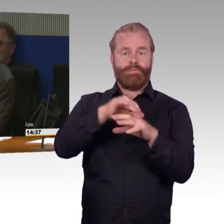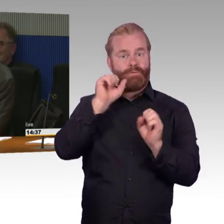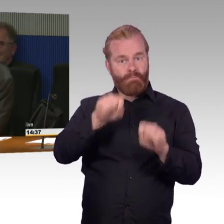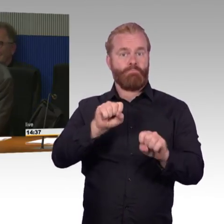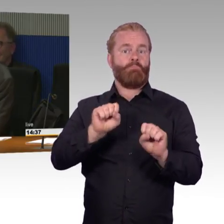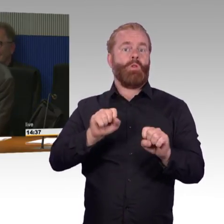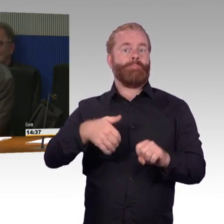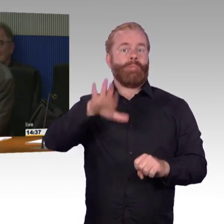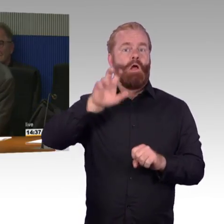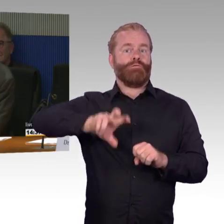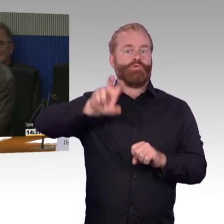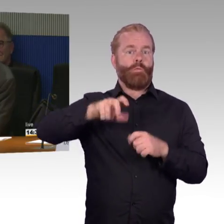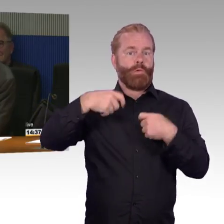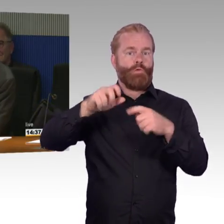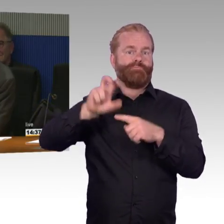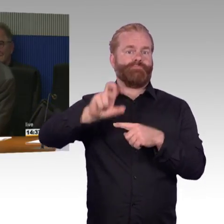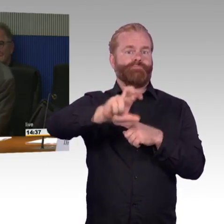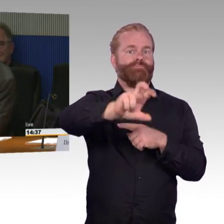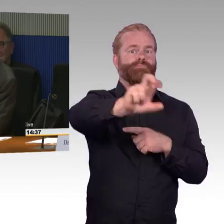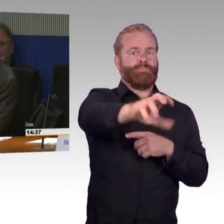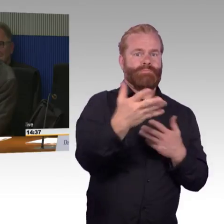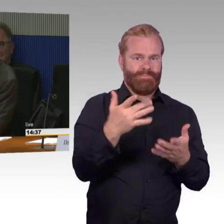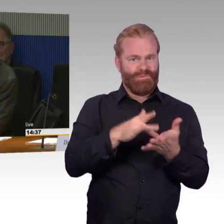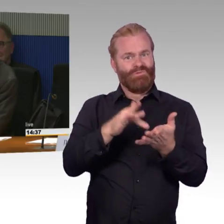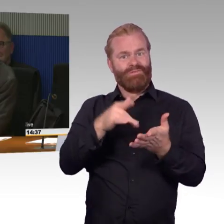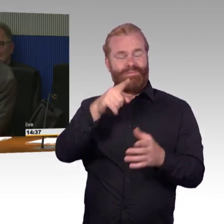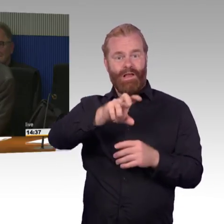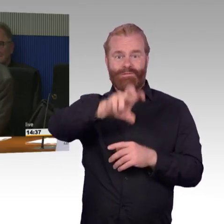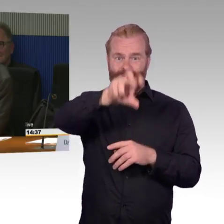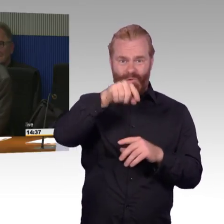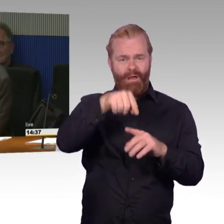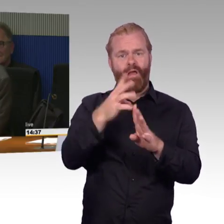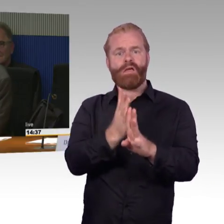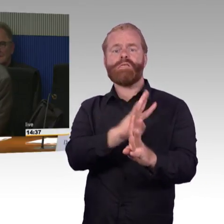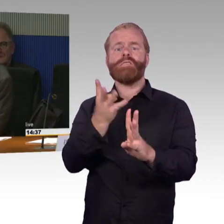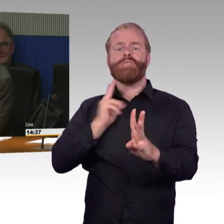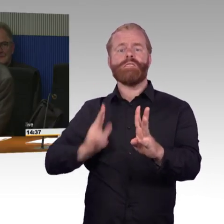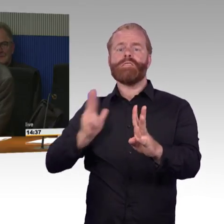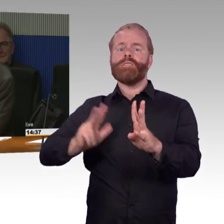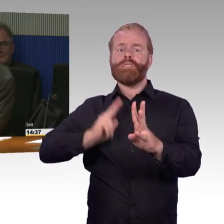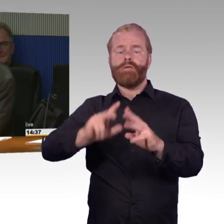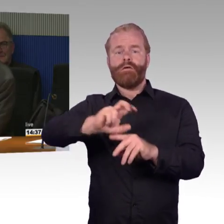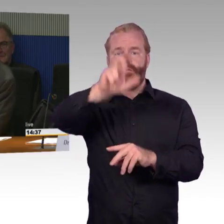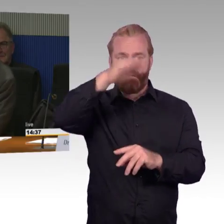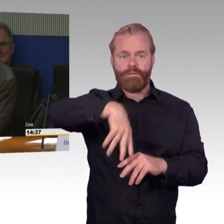und genau auf dieses mit dem Ausfallen möchte ich auch noch rauskommen. Ich hatte gerade von der Bundesregierung gerade eine Frage beantwortet bekommen.